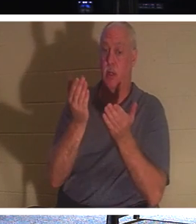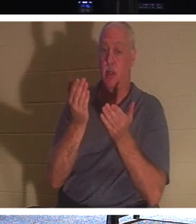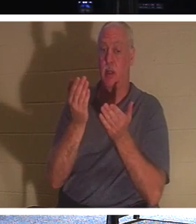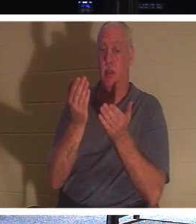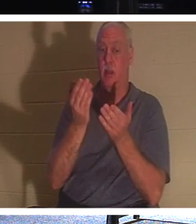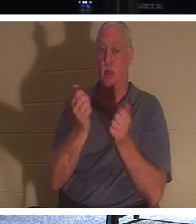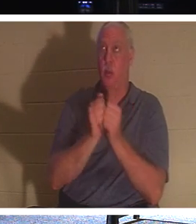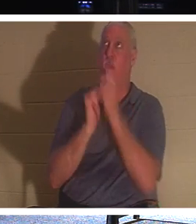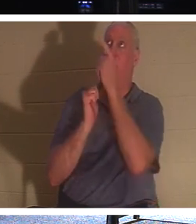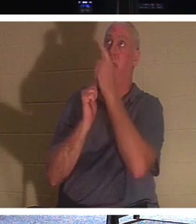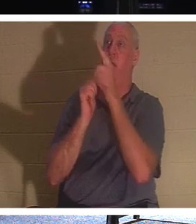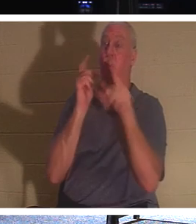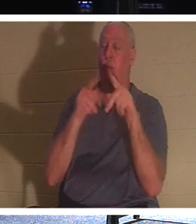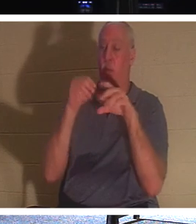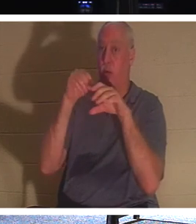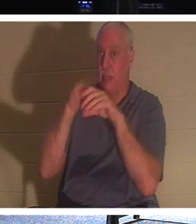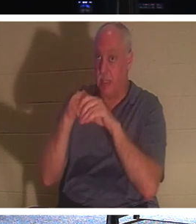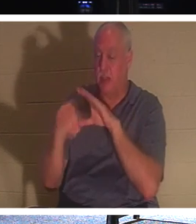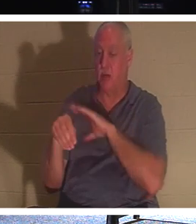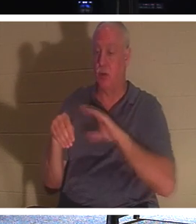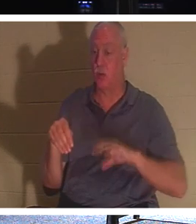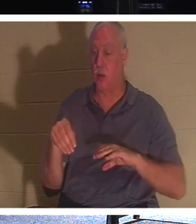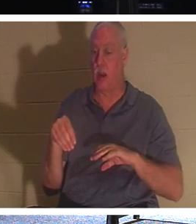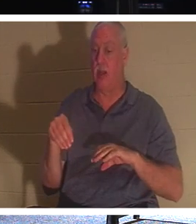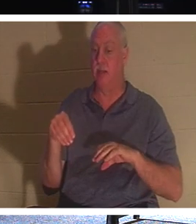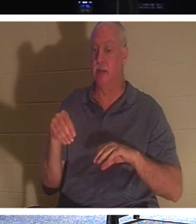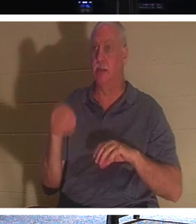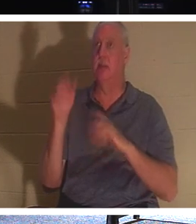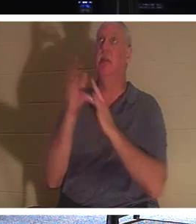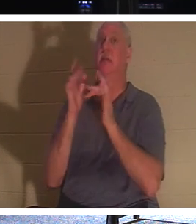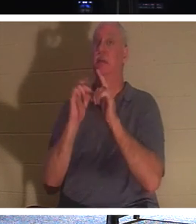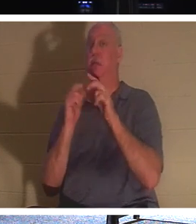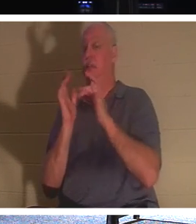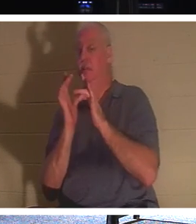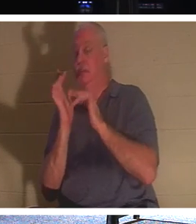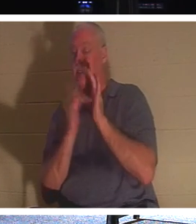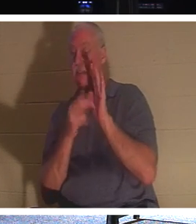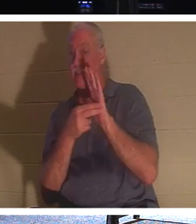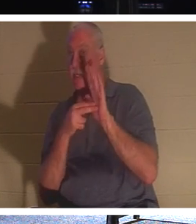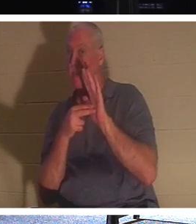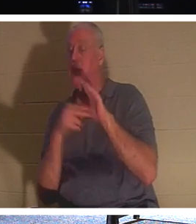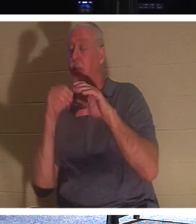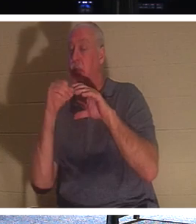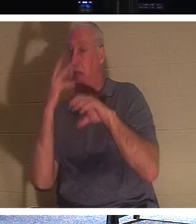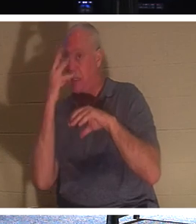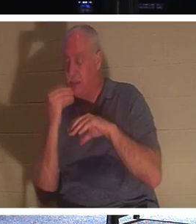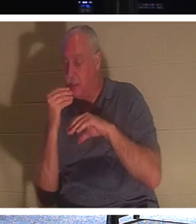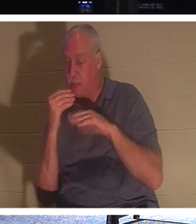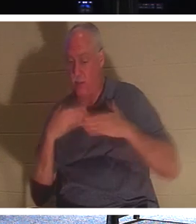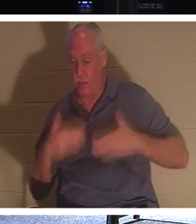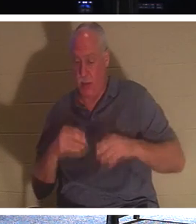ceux que Jésus appelle, "sont endormis". Leur corps est dans le sol, mais leur esprit, leur âme,